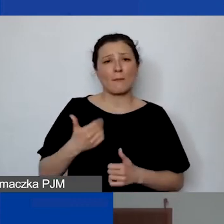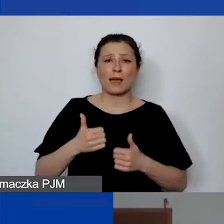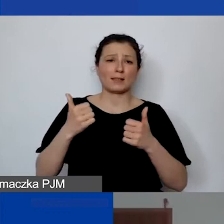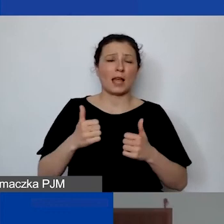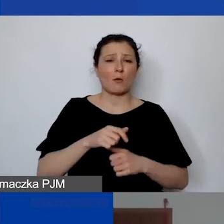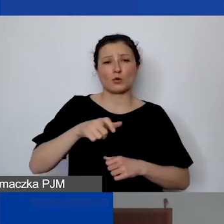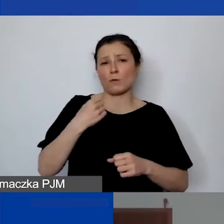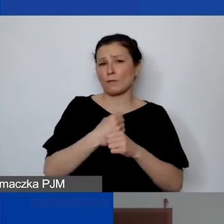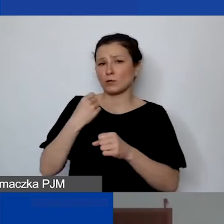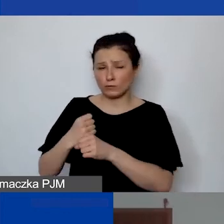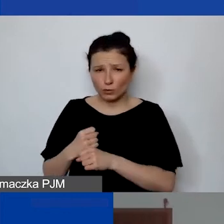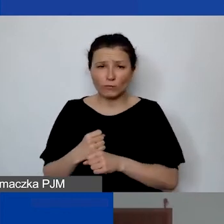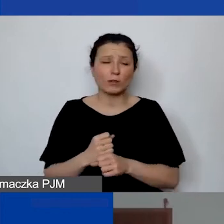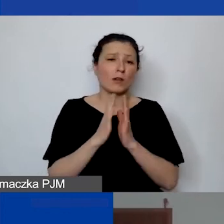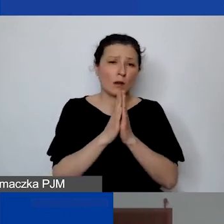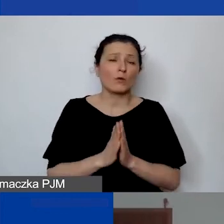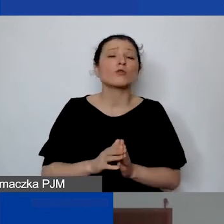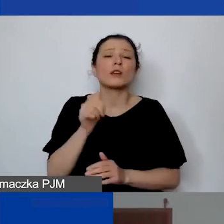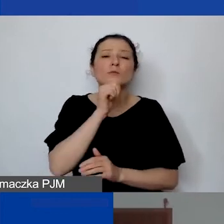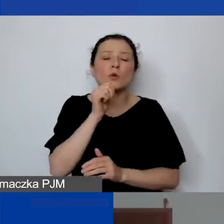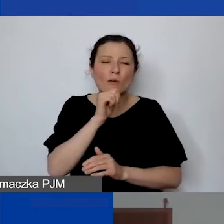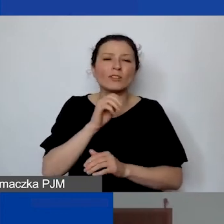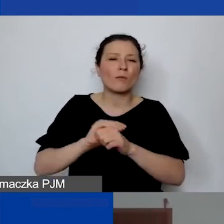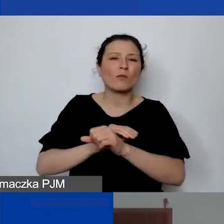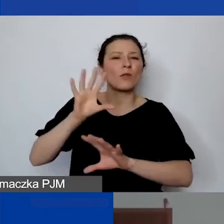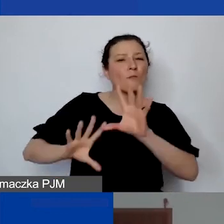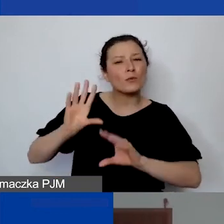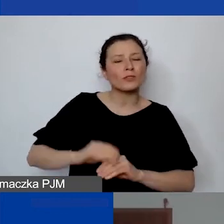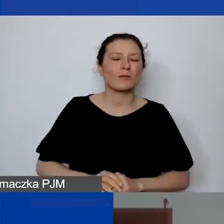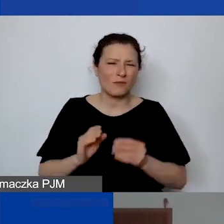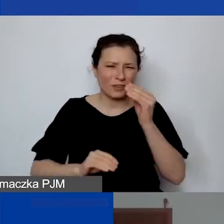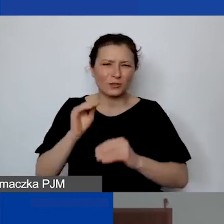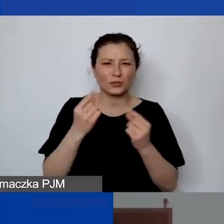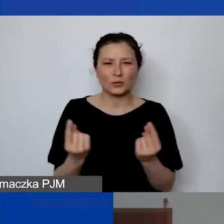proszę spróbować w pierwszym rzędzie z budżetem, bo w większości wtedy to działa.